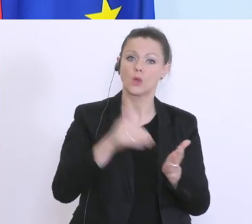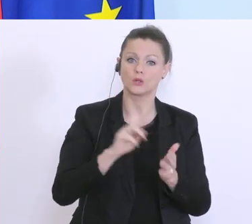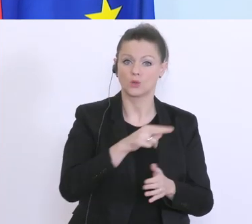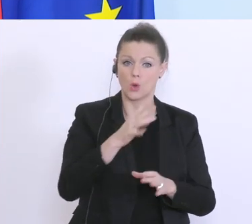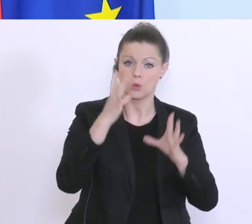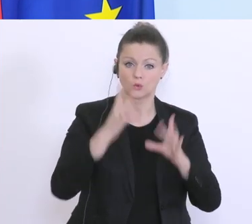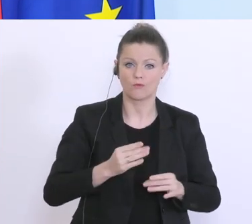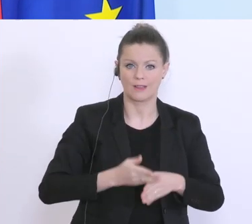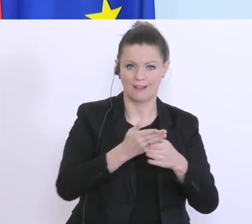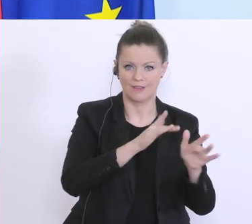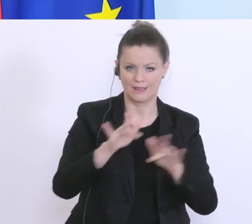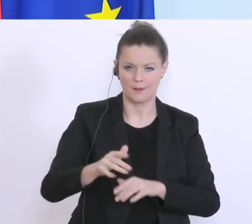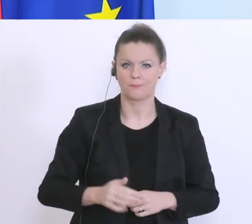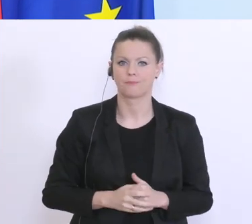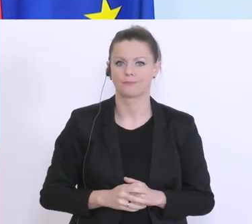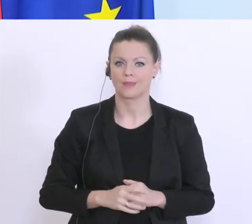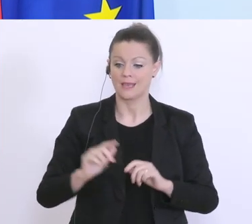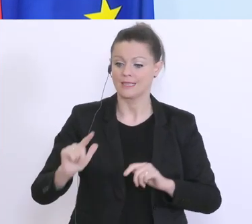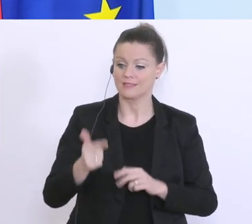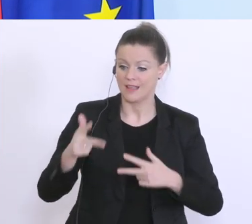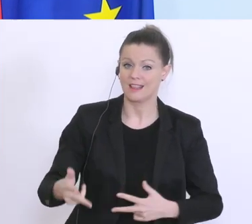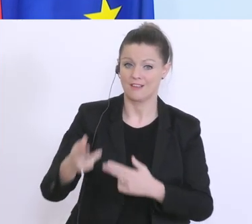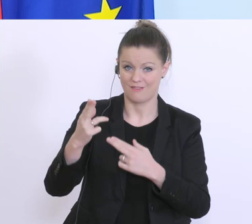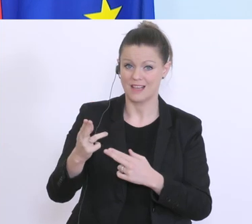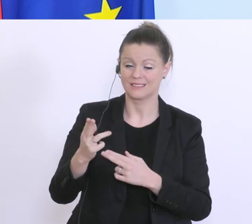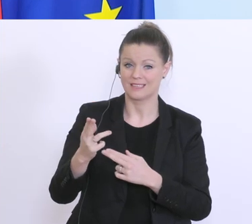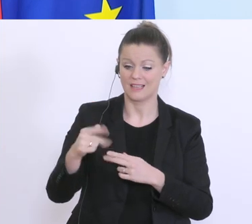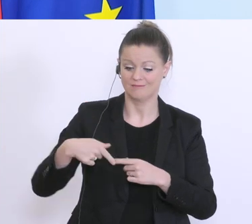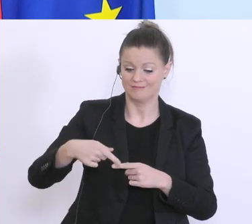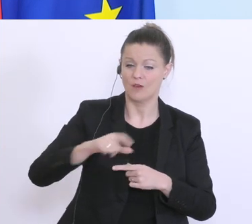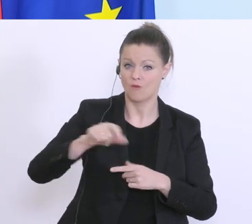Phase, wo die Richtlinien gerade in Ausarbeitung sind, übers Wochenende wird’s geben, wo man dann